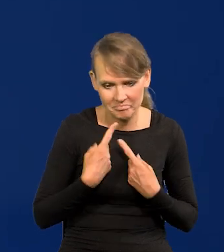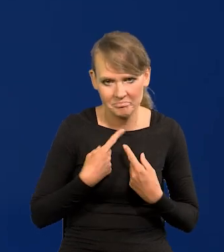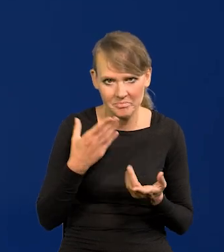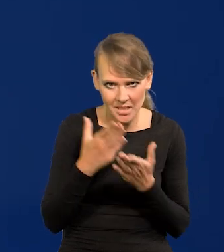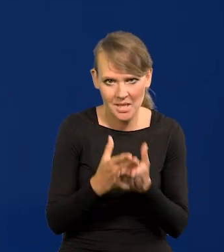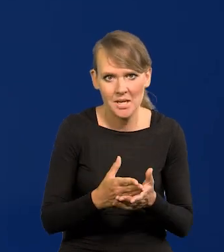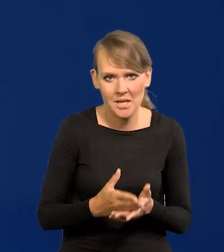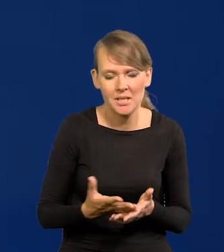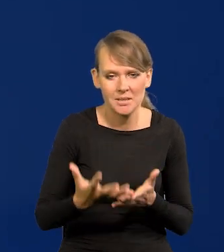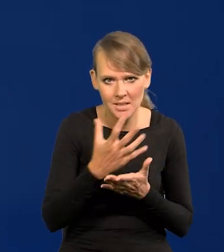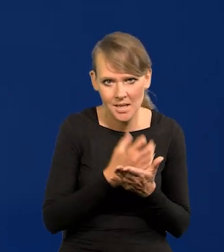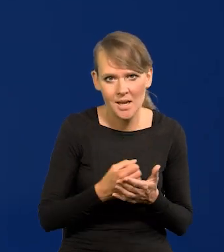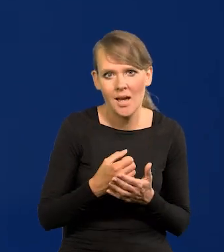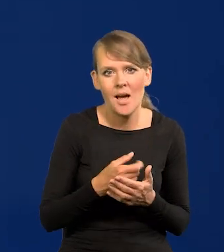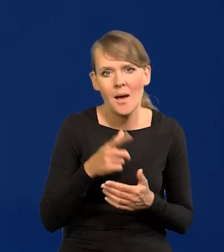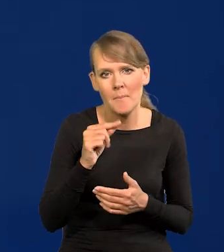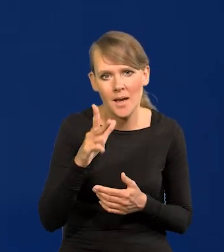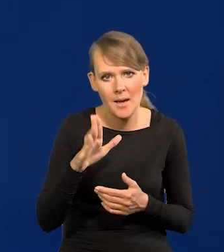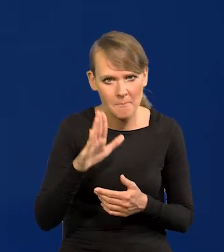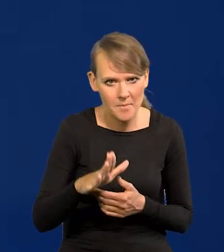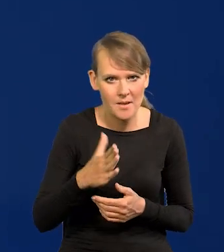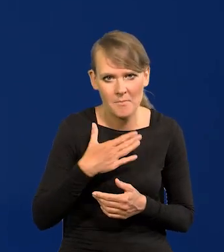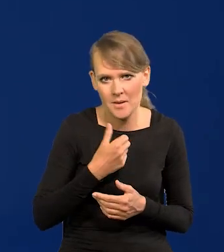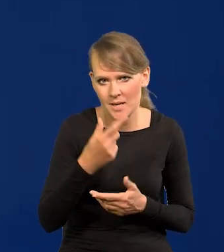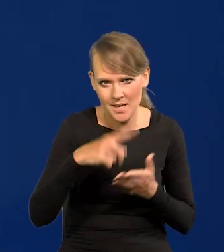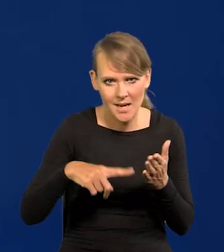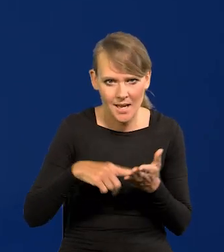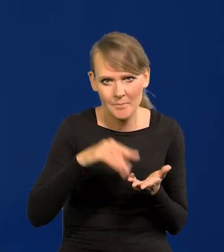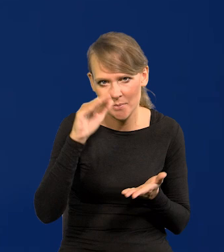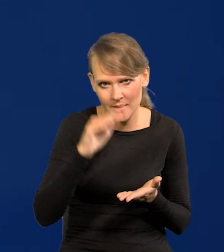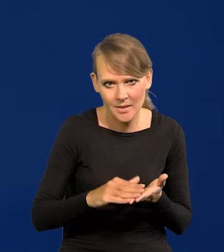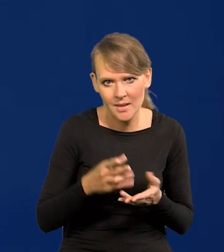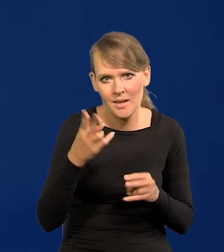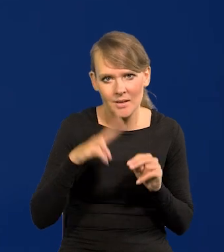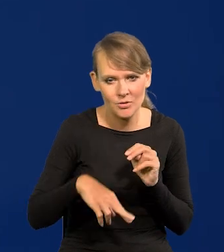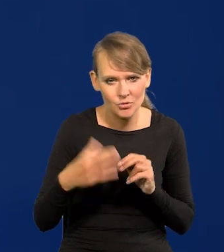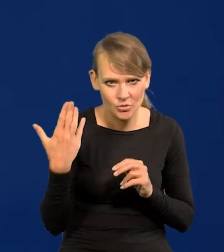Mamy dochód wielokrotnie niższy narodowy PKB niż jeszcze niedawno.